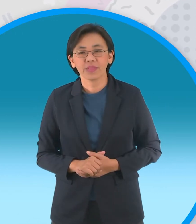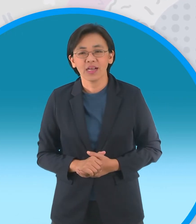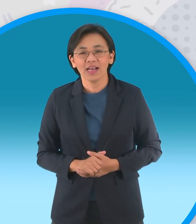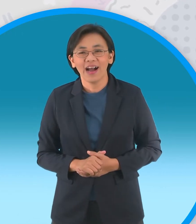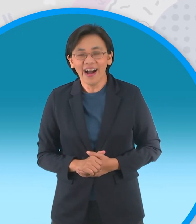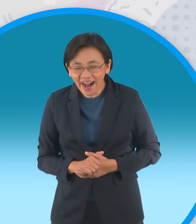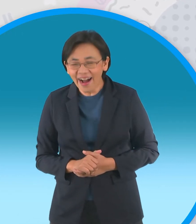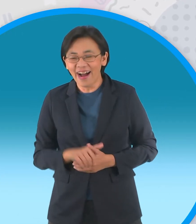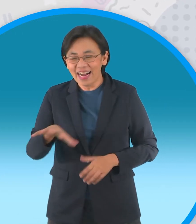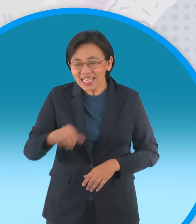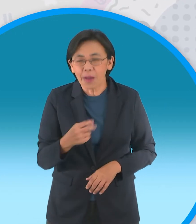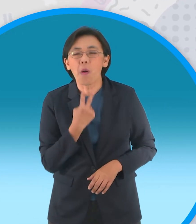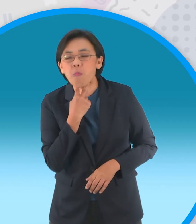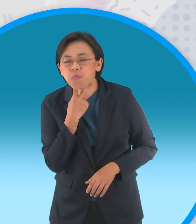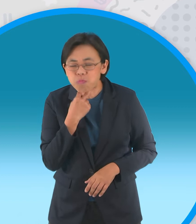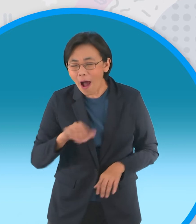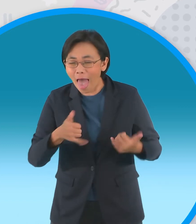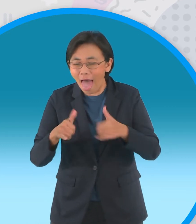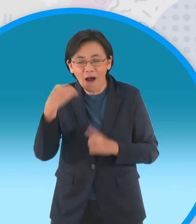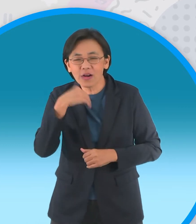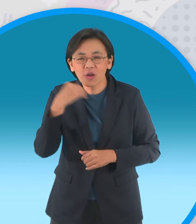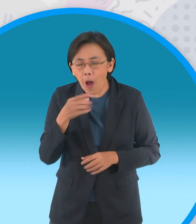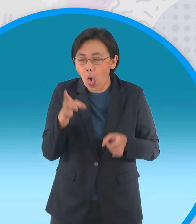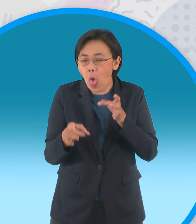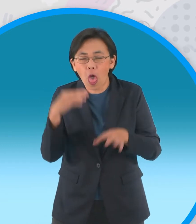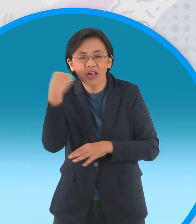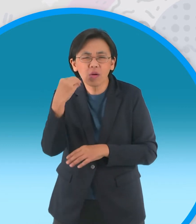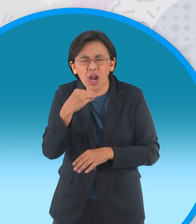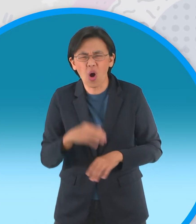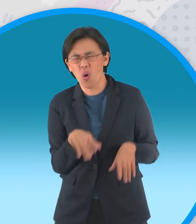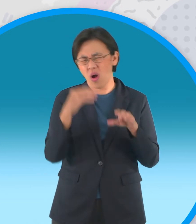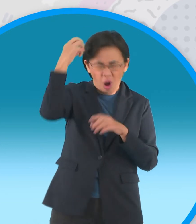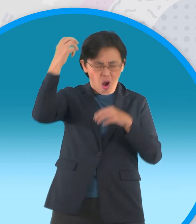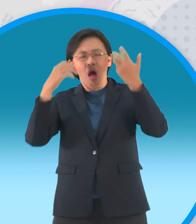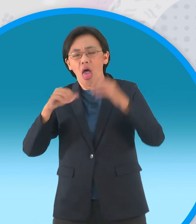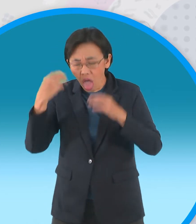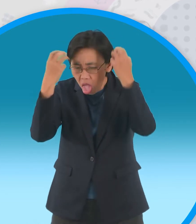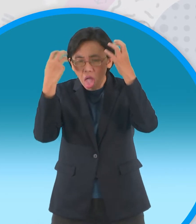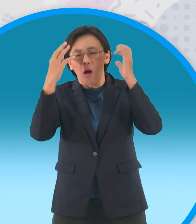มาแกล้งเล่นอย่างสนุกสนานทุกวันครับ ไม่ไหวแล้วมึนหัวๆไม่ไหวแล้ว